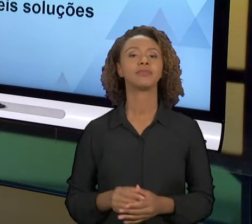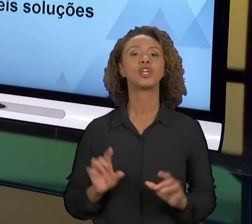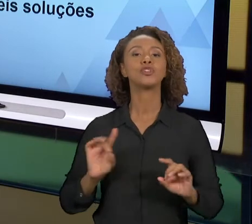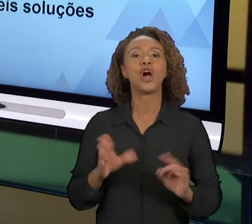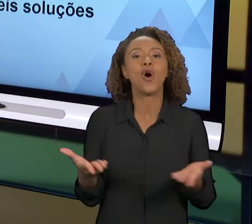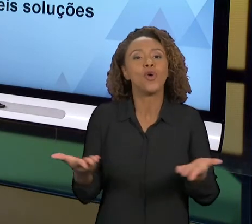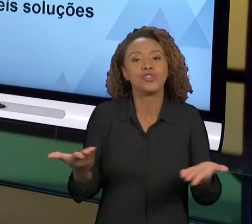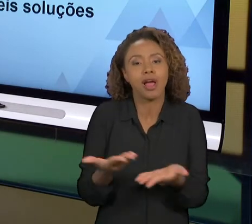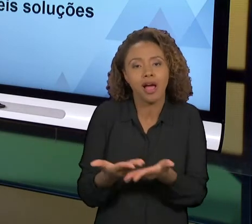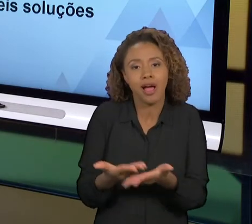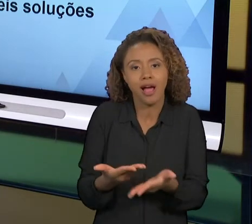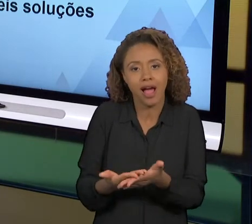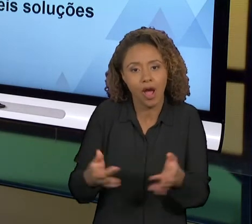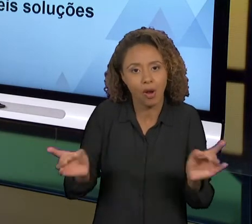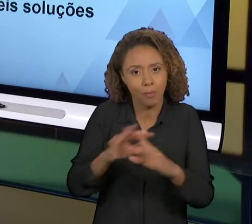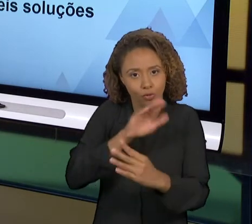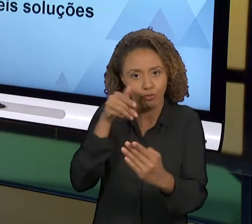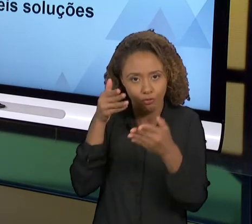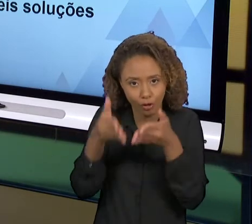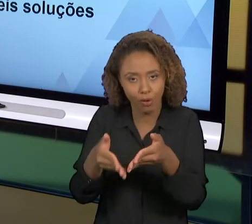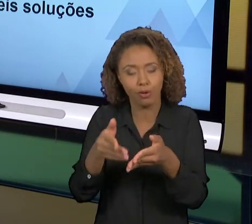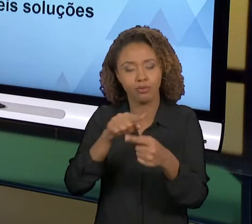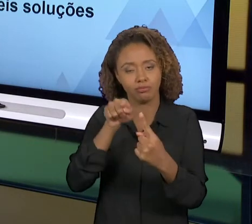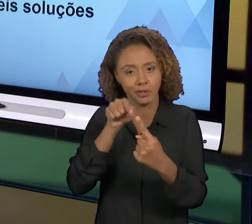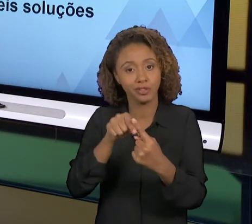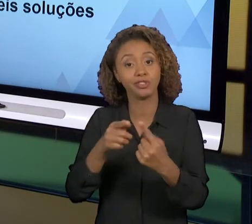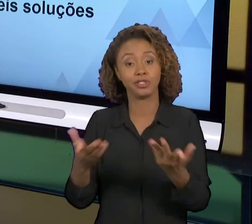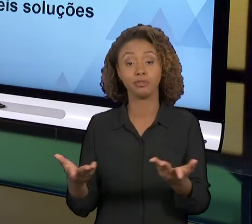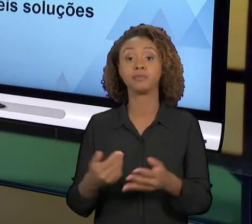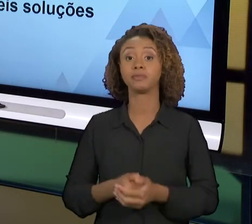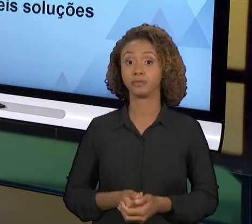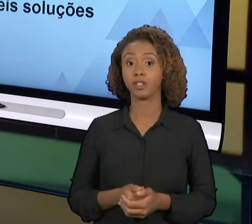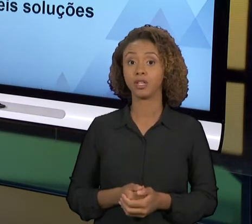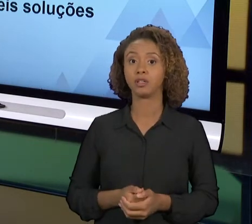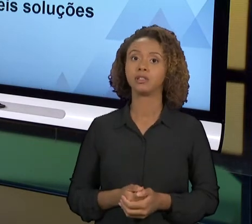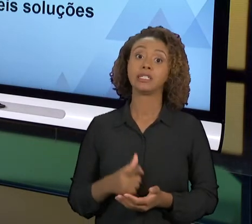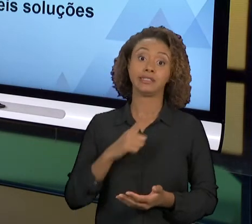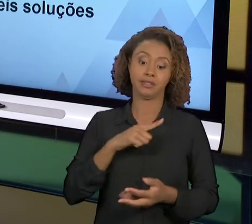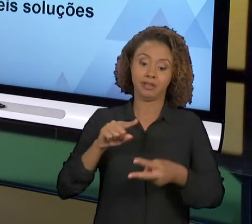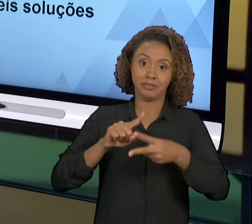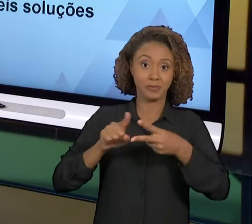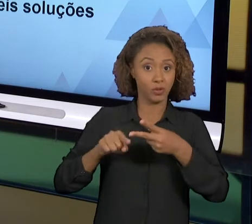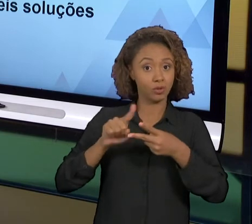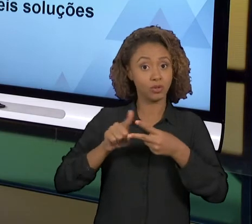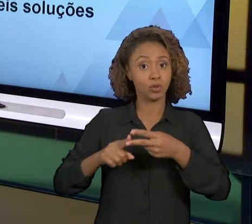NOSSA AULA DE HOJE, DUAS FERRAMENTAS, O 'PDCA', E